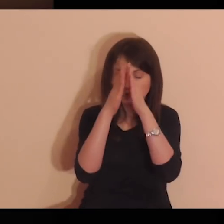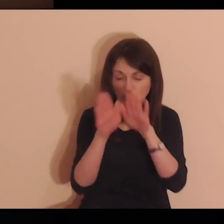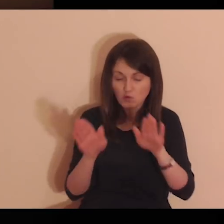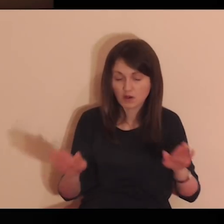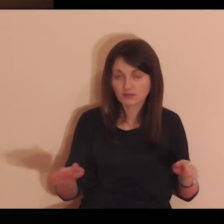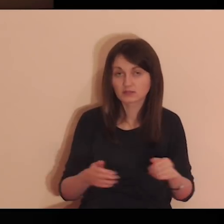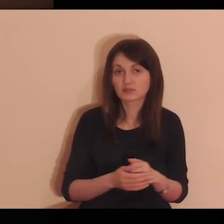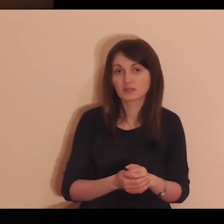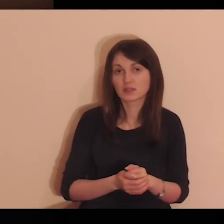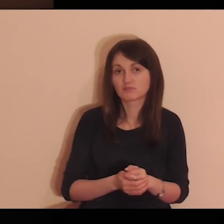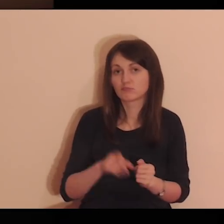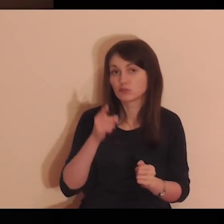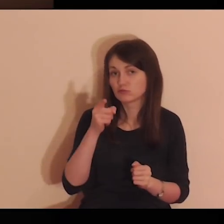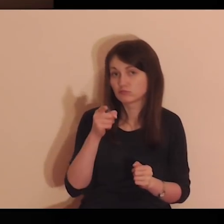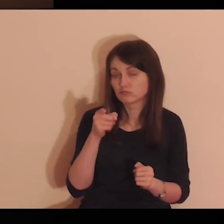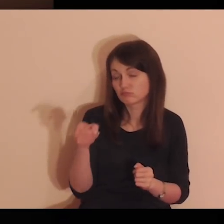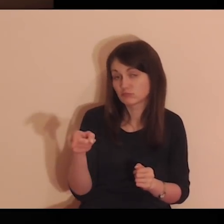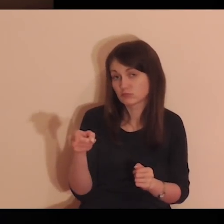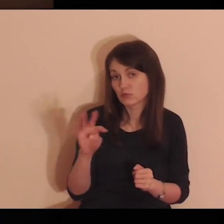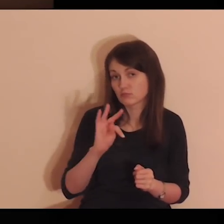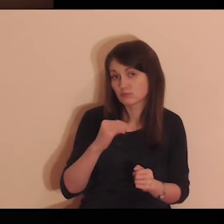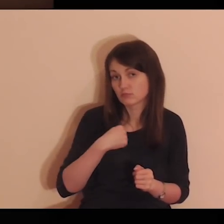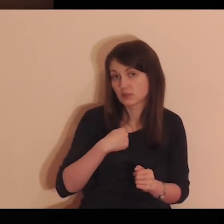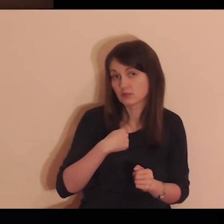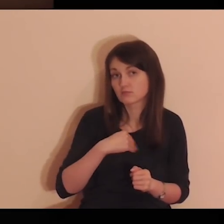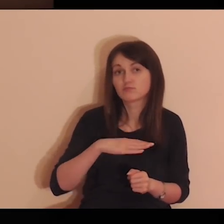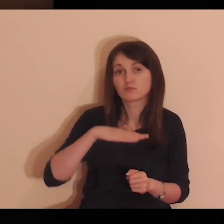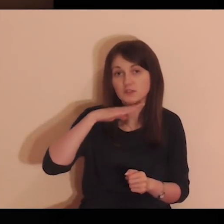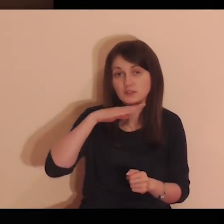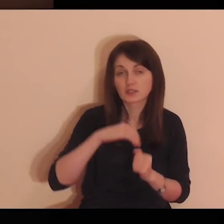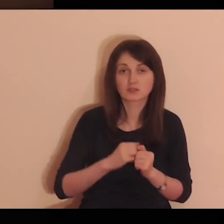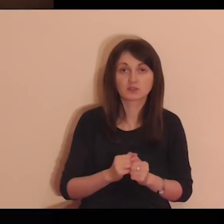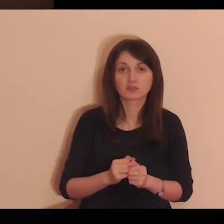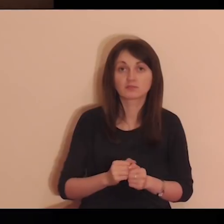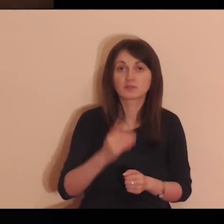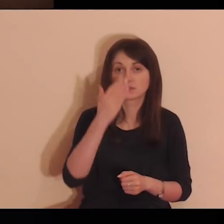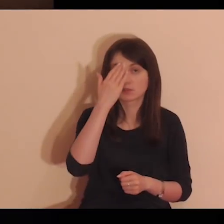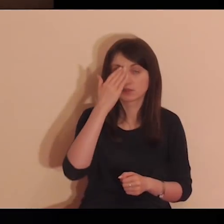Daj mi jedynie miłość Twoją i łaskę, albowiem to mi wystarczy.